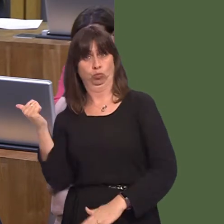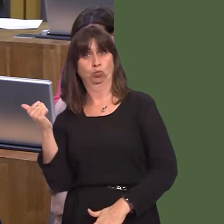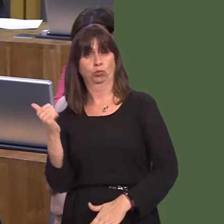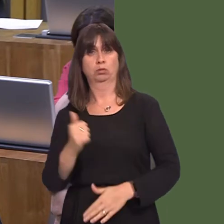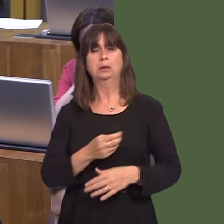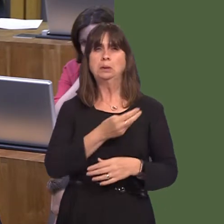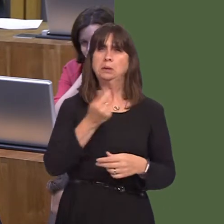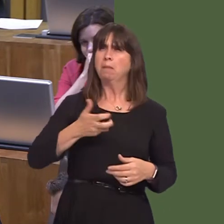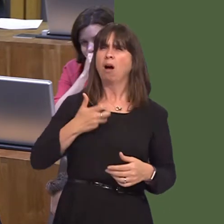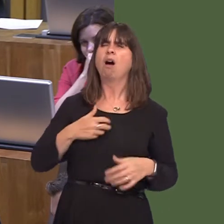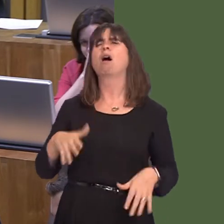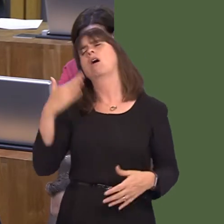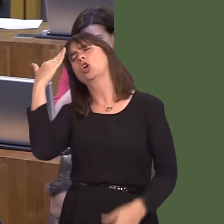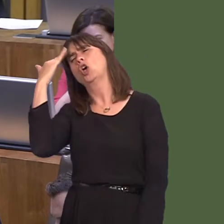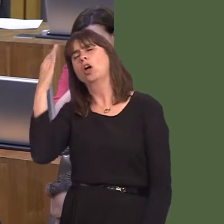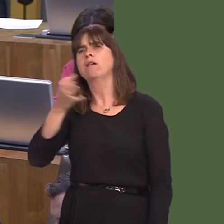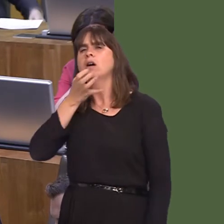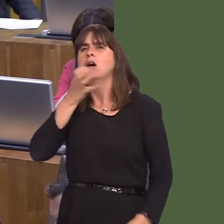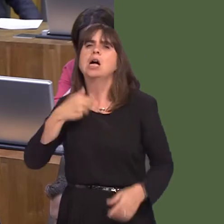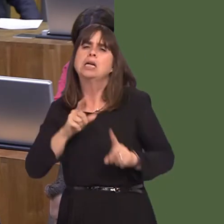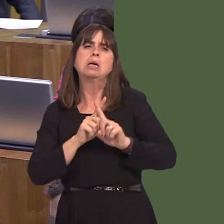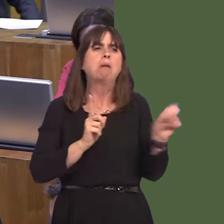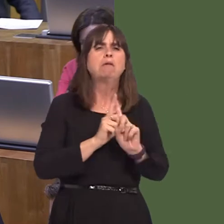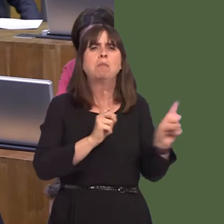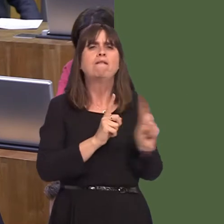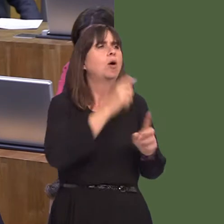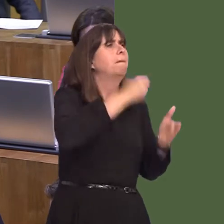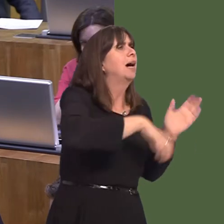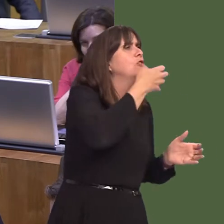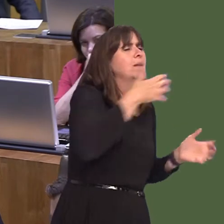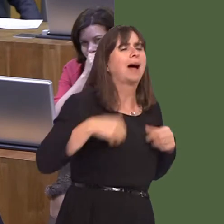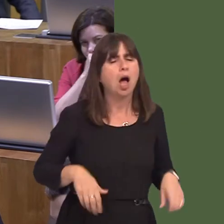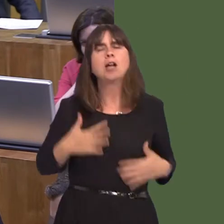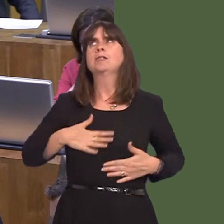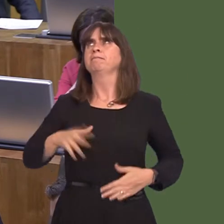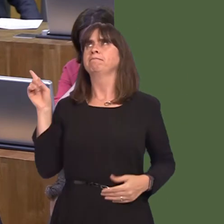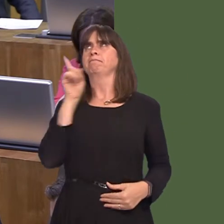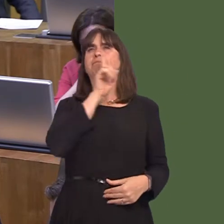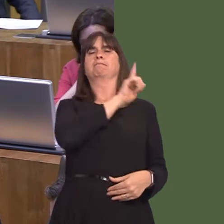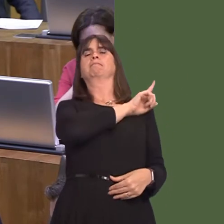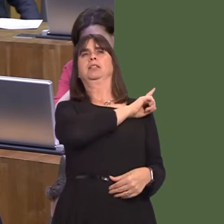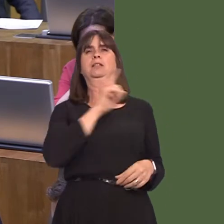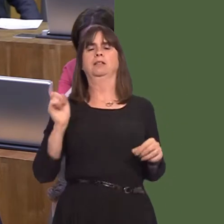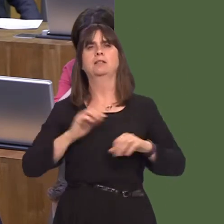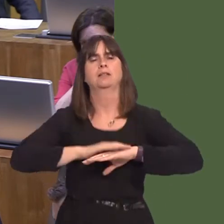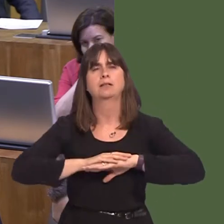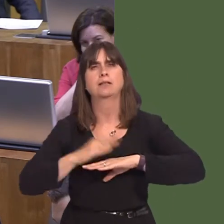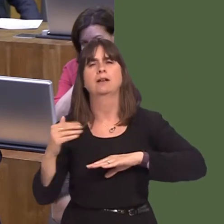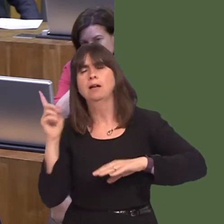that they're up and down on their feet all the time as people go back and fore to the bars in order to buy alcohol. It seems to me that people don't need to buy alcohol throughout